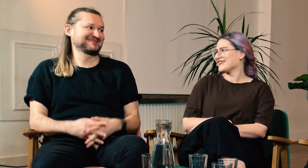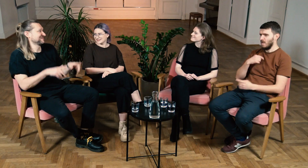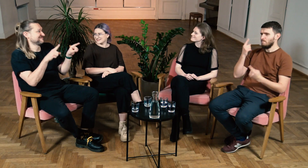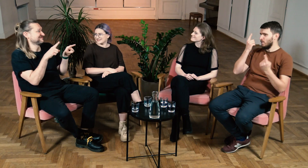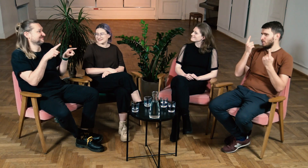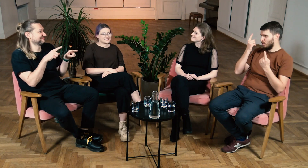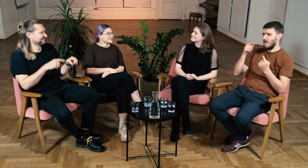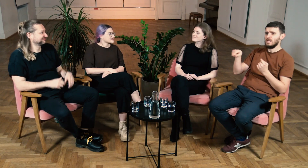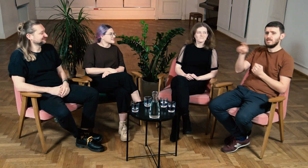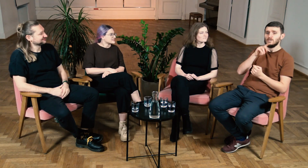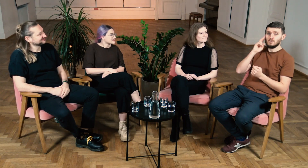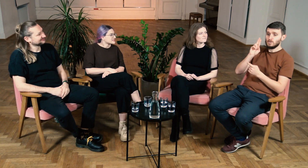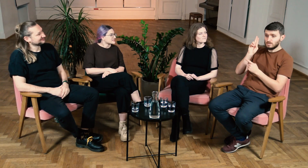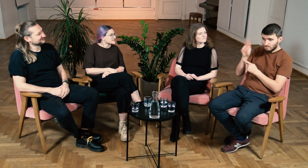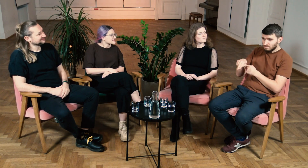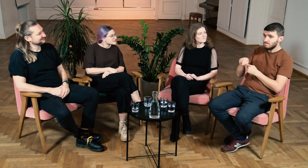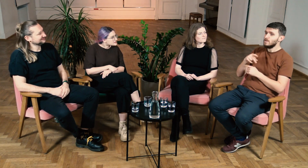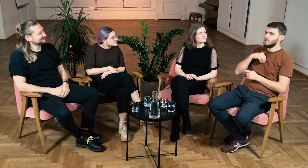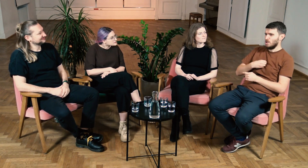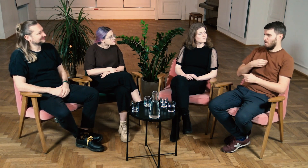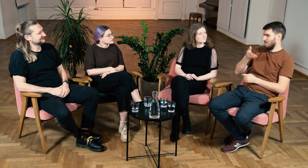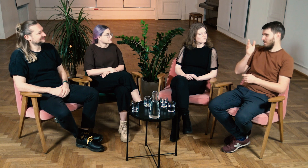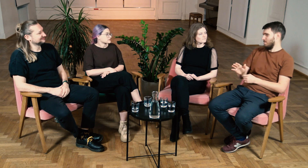Ł: Myślę, że kto pójdzie na filologię nie będzie żałował.